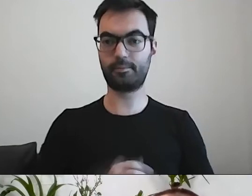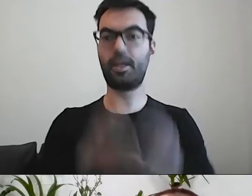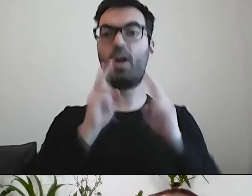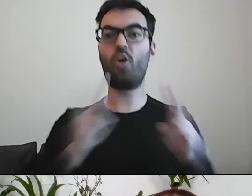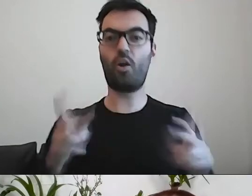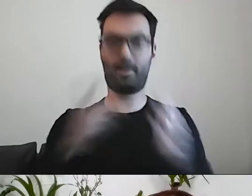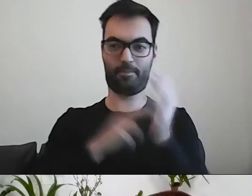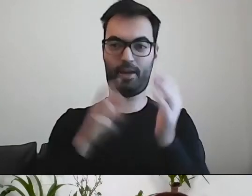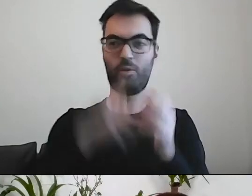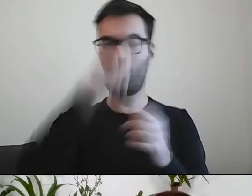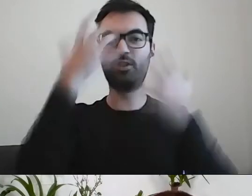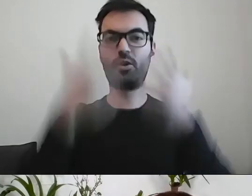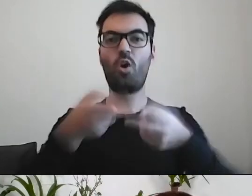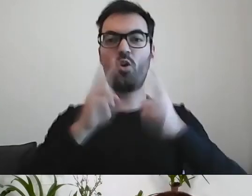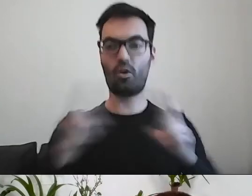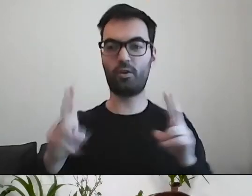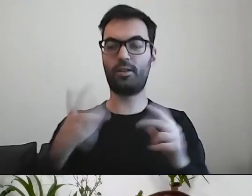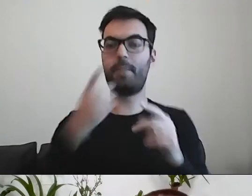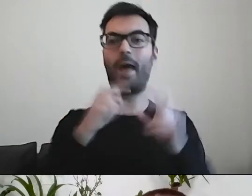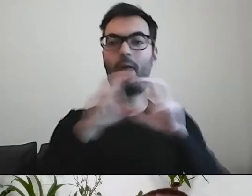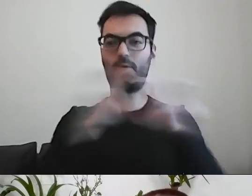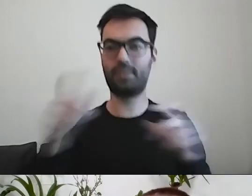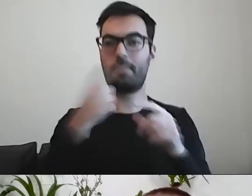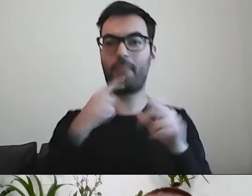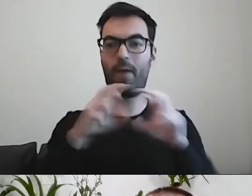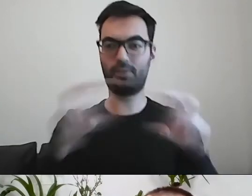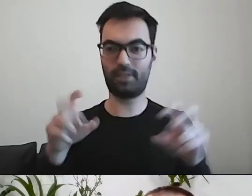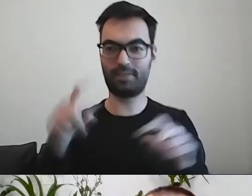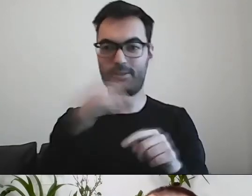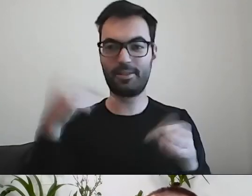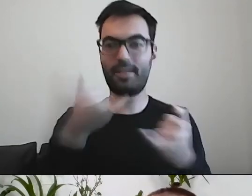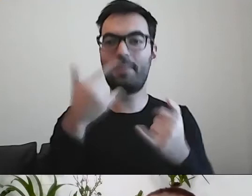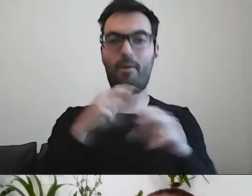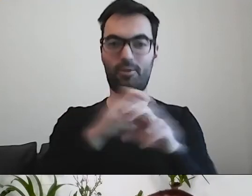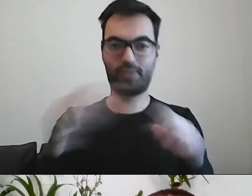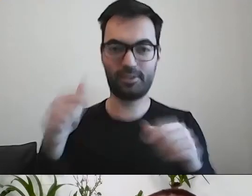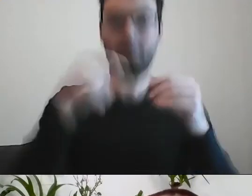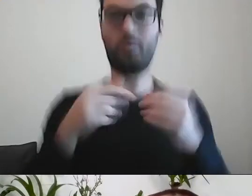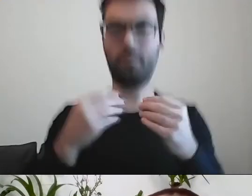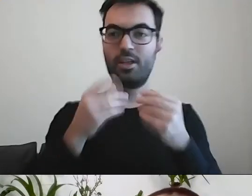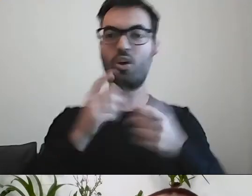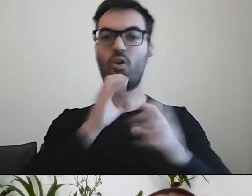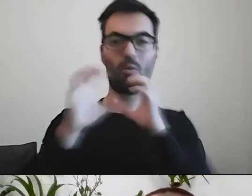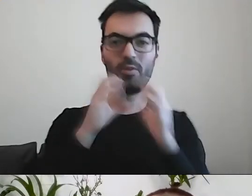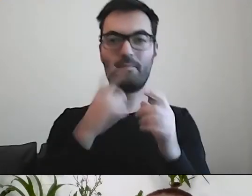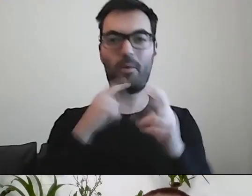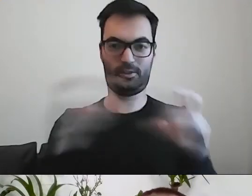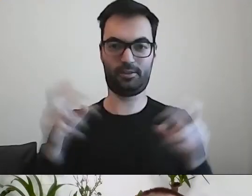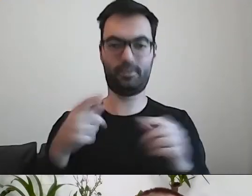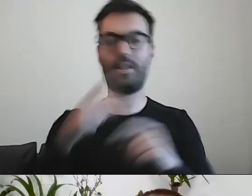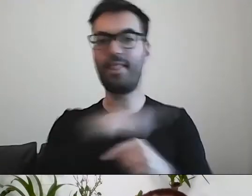Bo mamy mało czasu na komunikację. To jest ważne dla nas wszystkich.